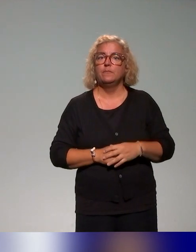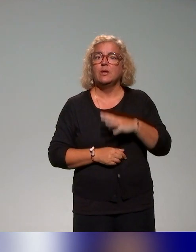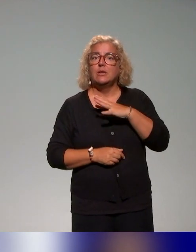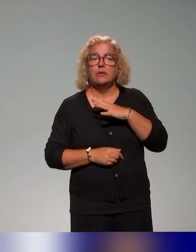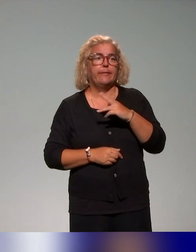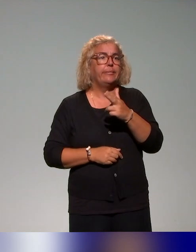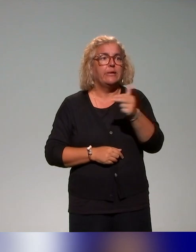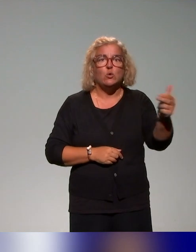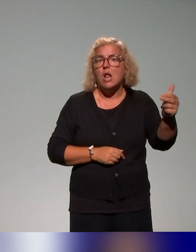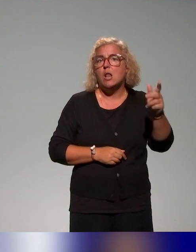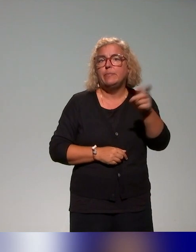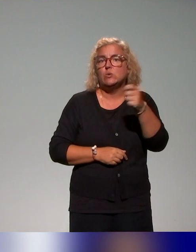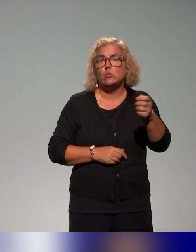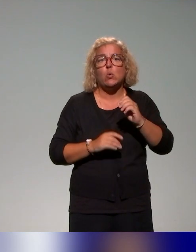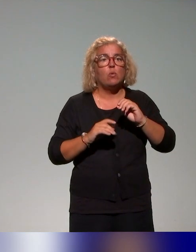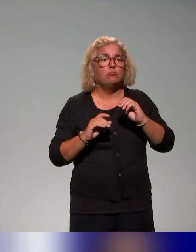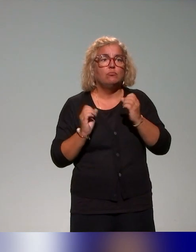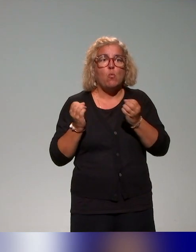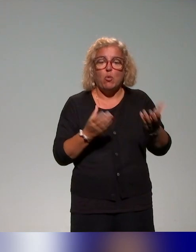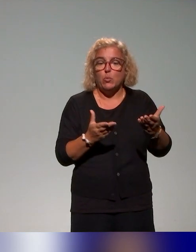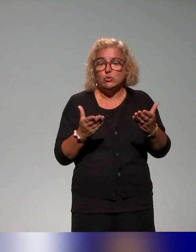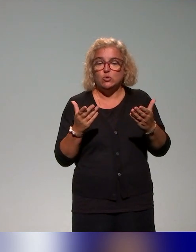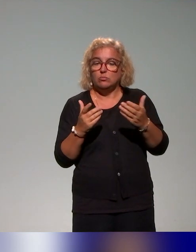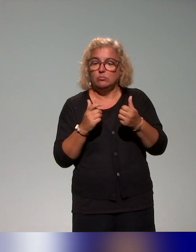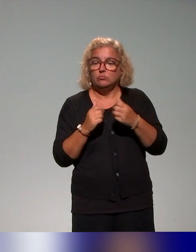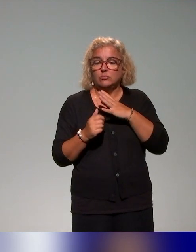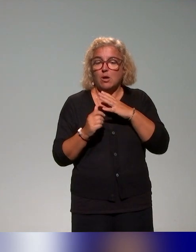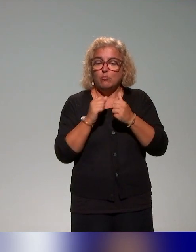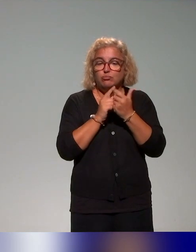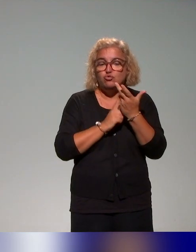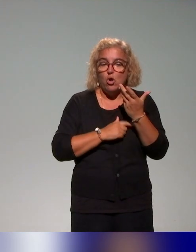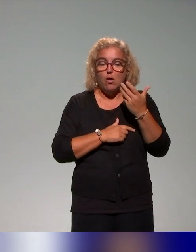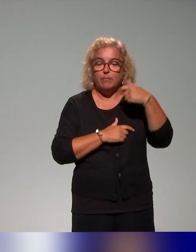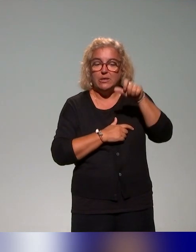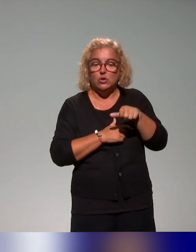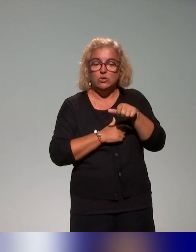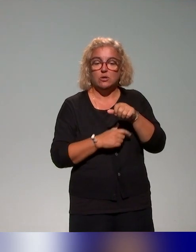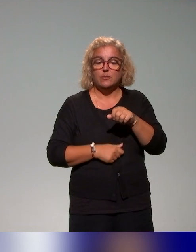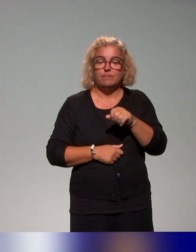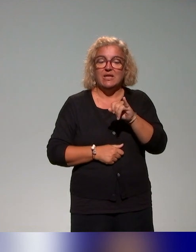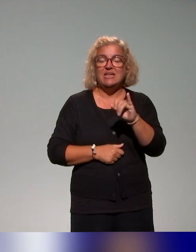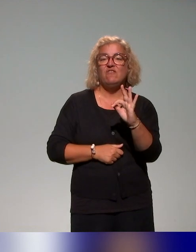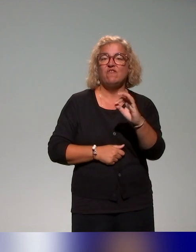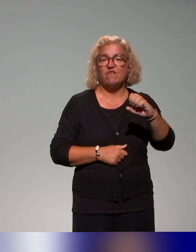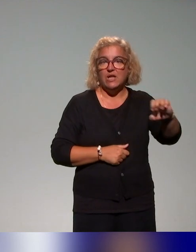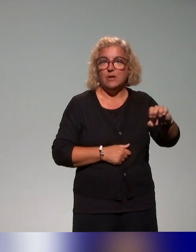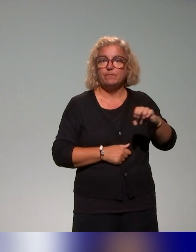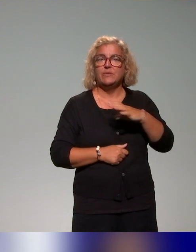puisqu'on la propose au sein de l'IFÉ, des formations à la pédagogie inclusive pour les ingénieurs pédagogiques et les conseillers pédagogiques.